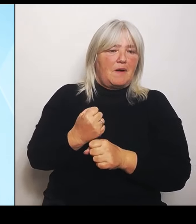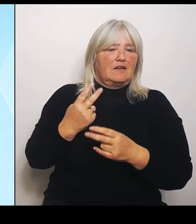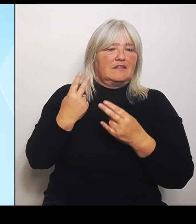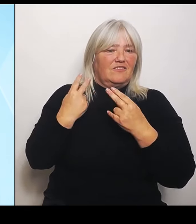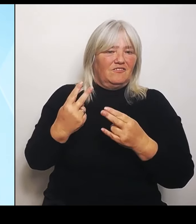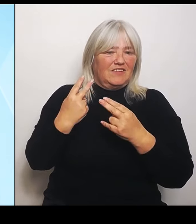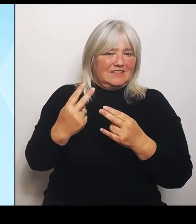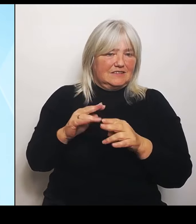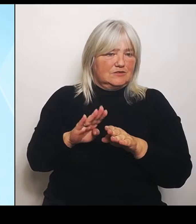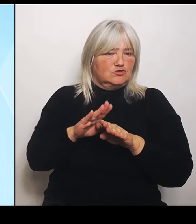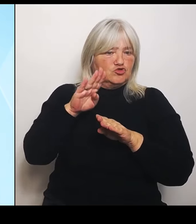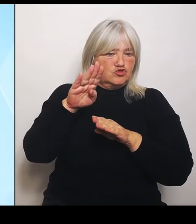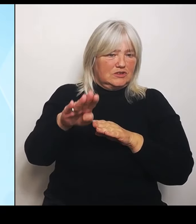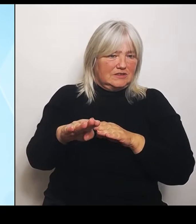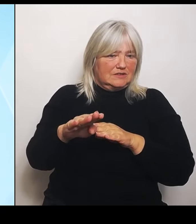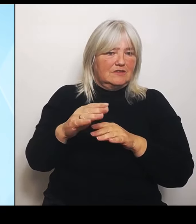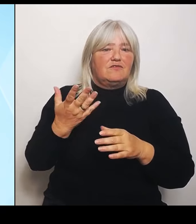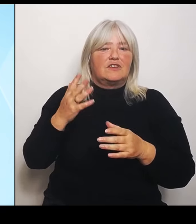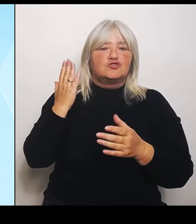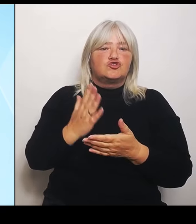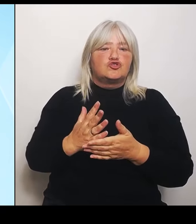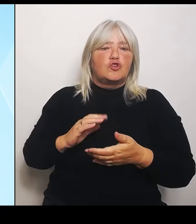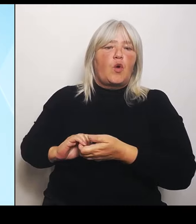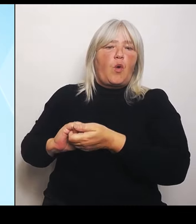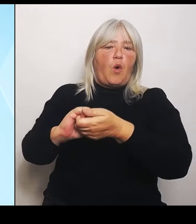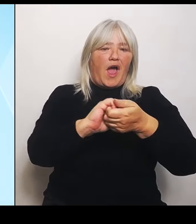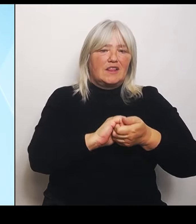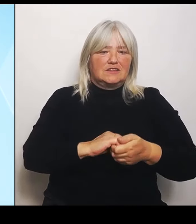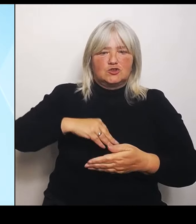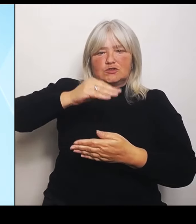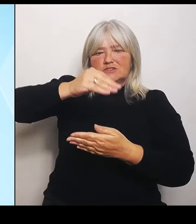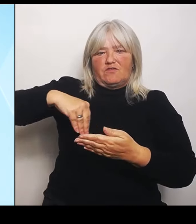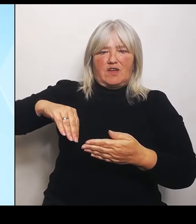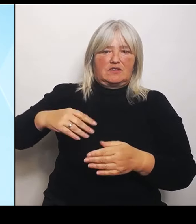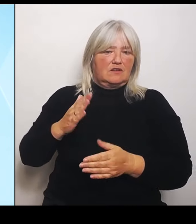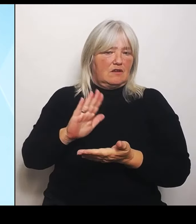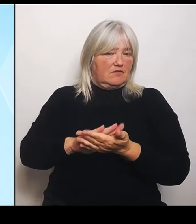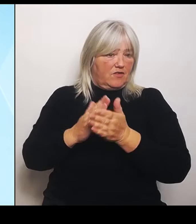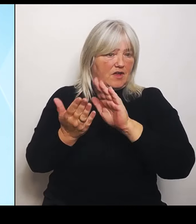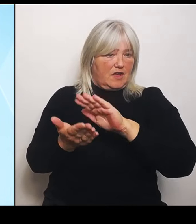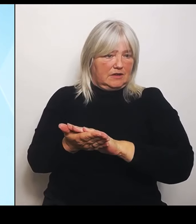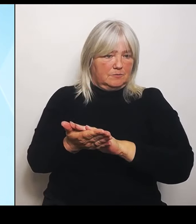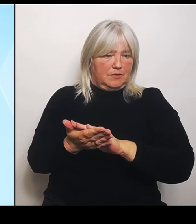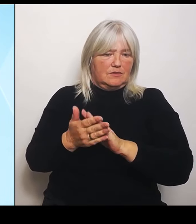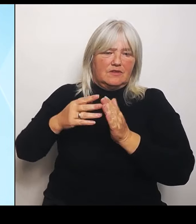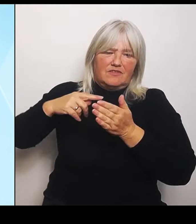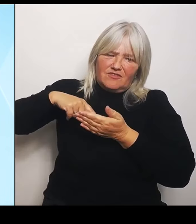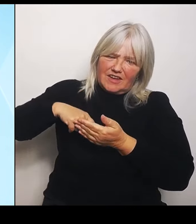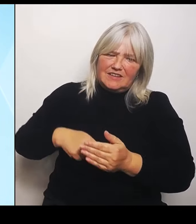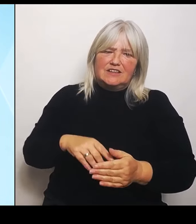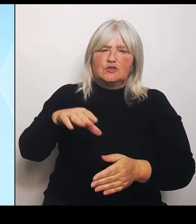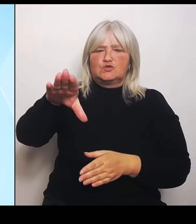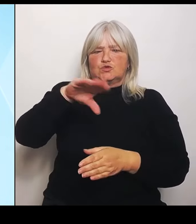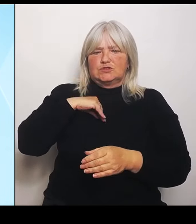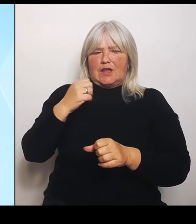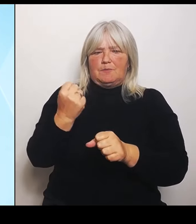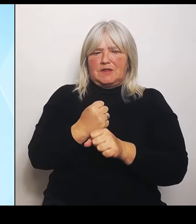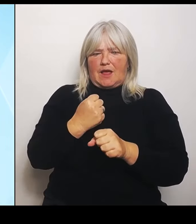haben, nämlich die Vertiefung der Zusammenarbeit zwischen Bayern und Tschechien im Bildungsbereich. Da eben die Schulen durch die